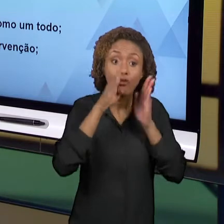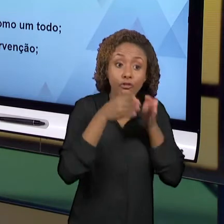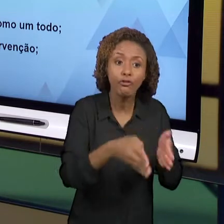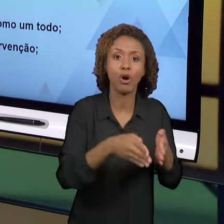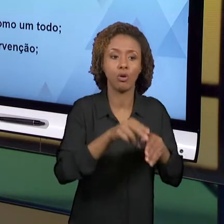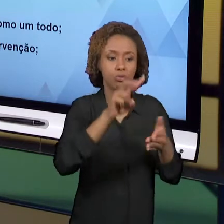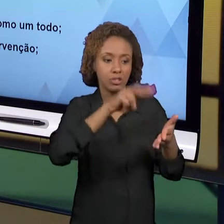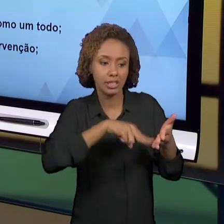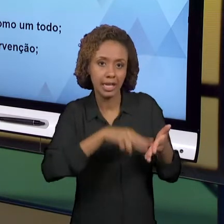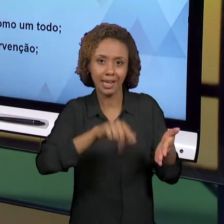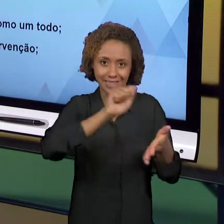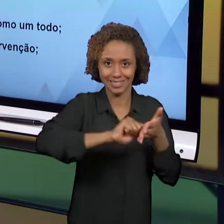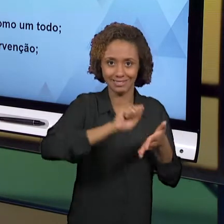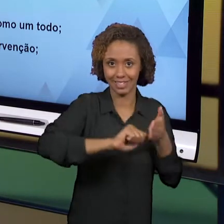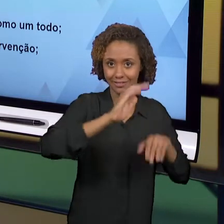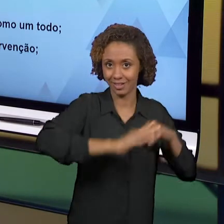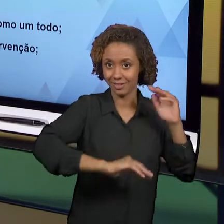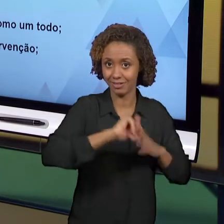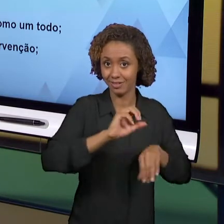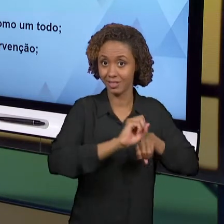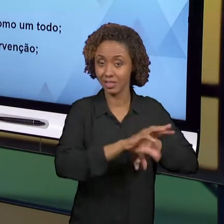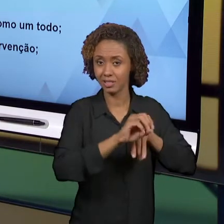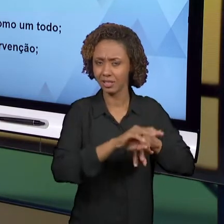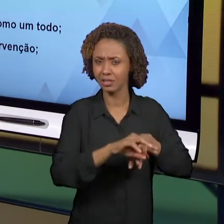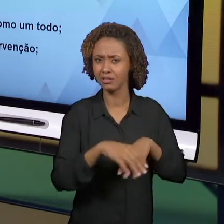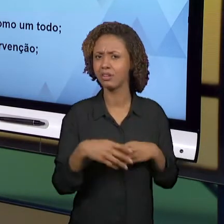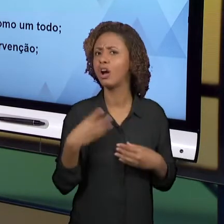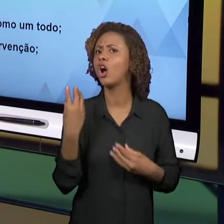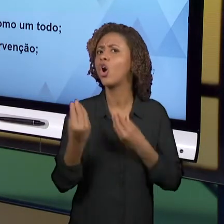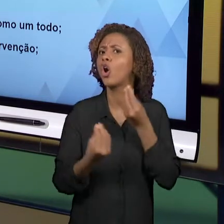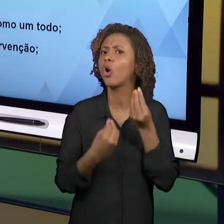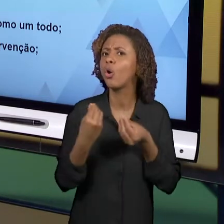ESCREVER, COMO ENVOLVER A LEITURA DO MUNDO? COMO